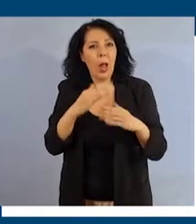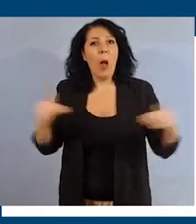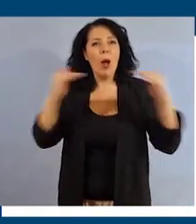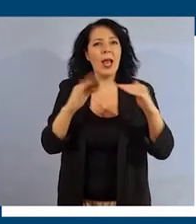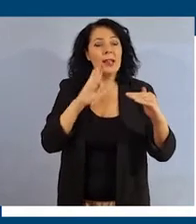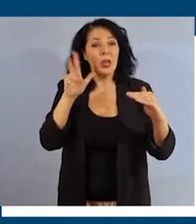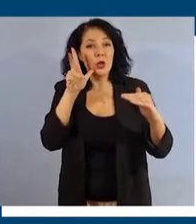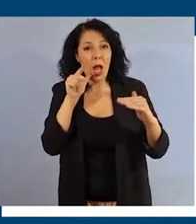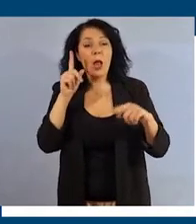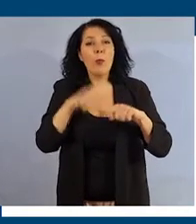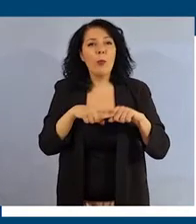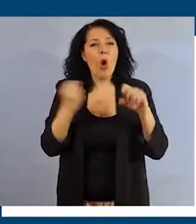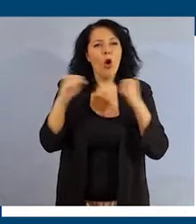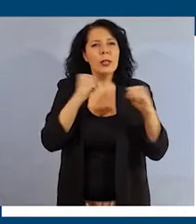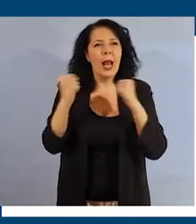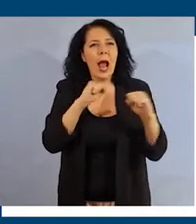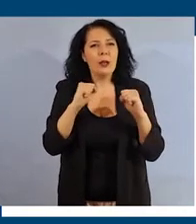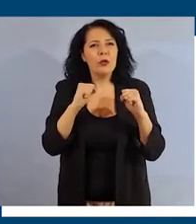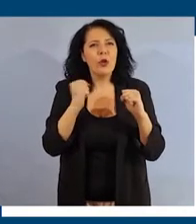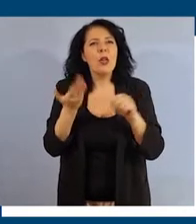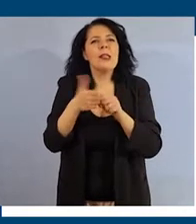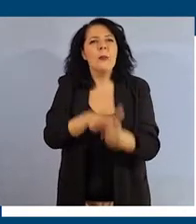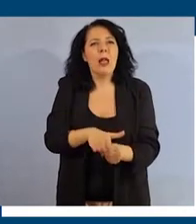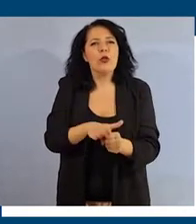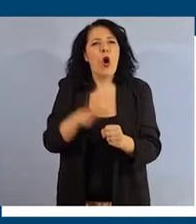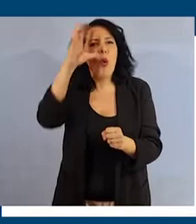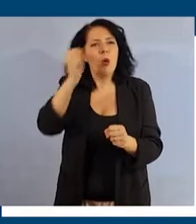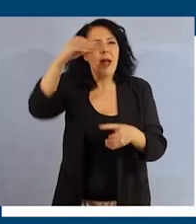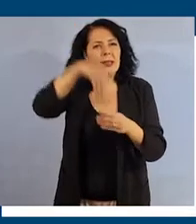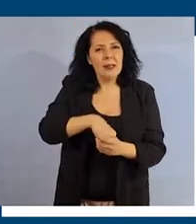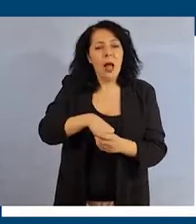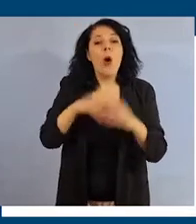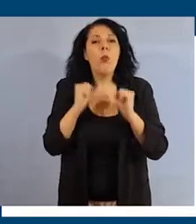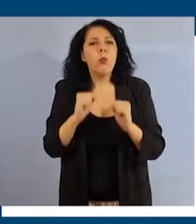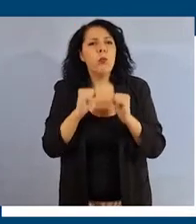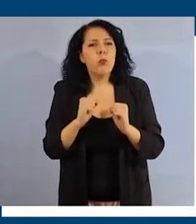e Contrasto alle discriminazioni nelle università, potrai approfondire il vocabolario